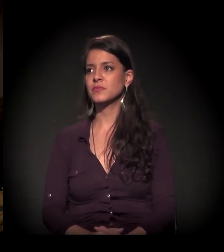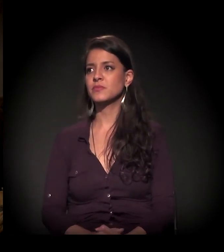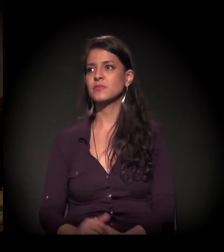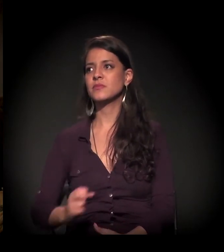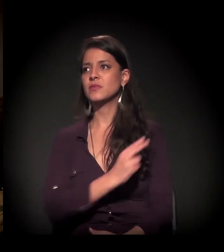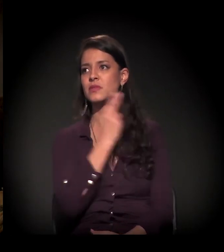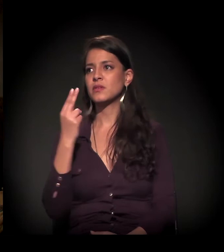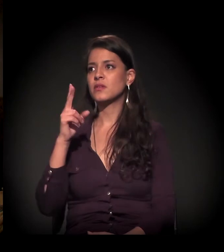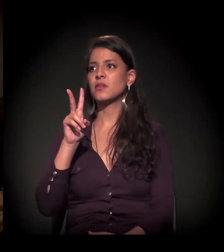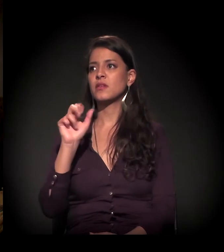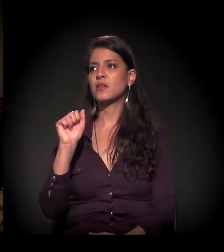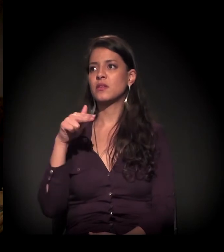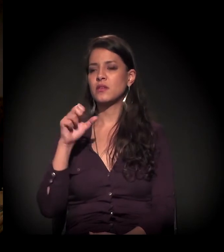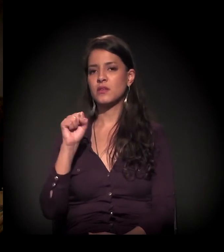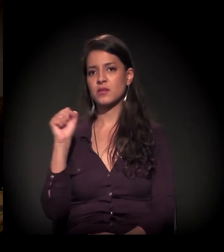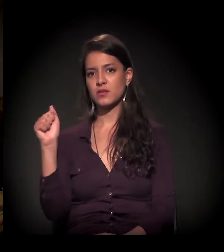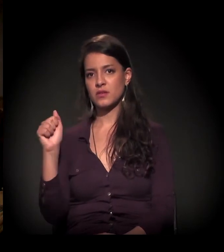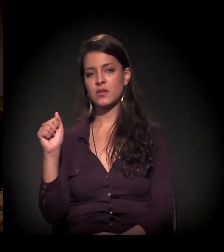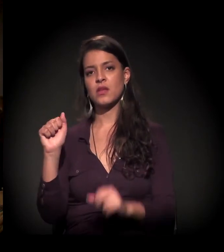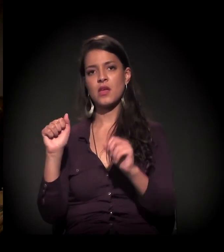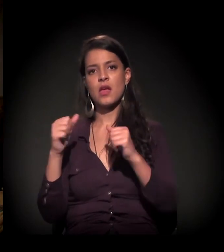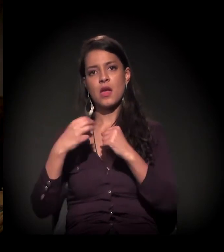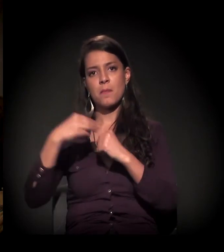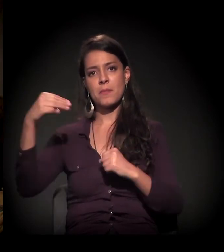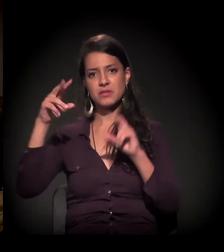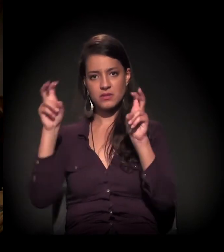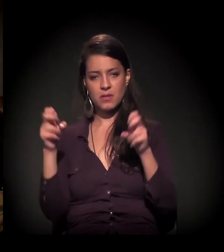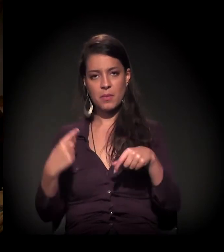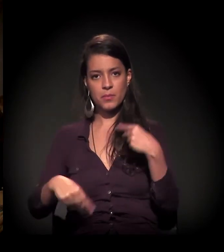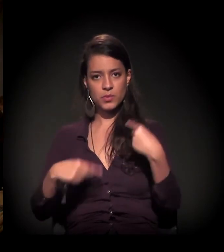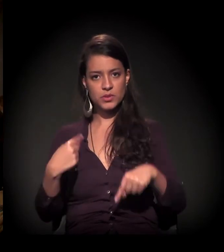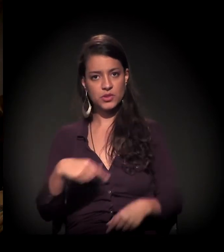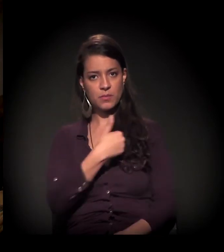Meu nome é Vanessa. Eu estou fazendo mestrado em políticas públicas